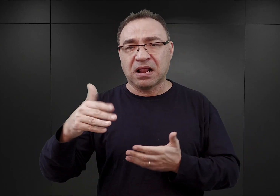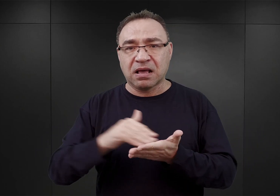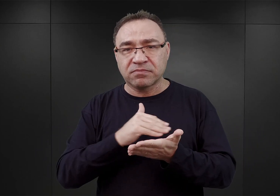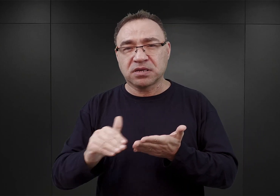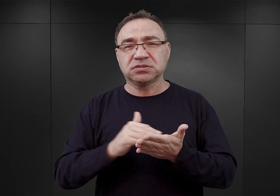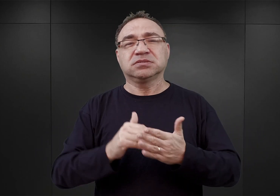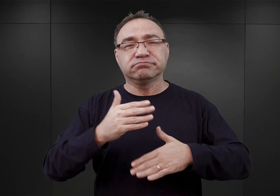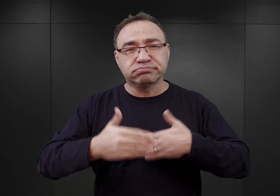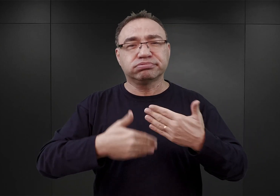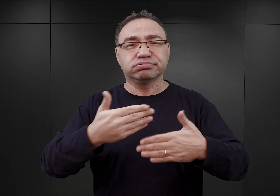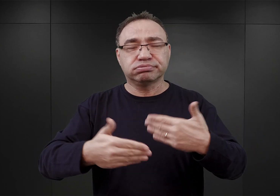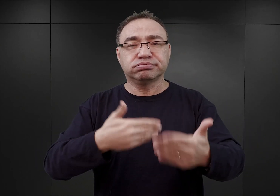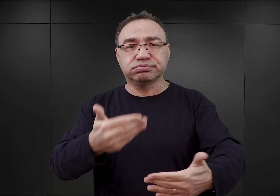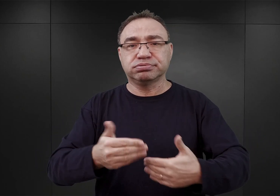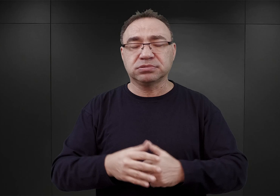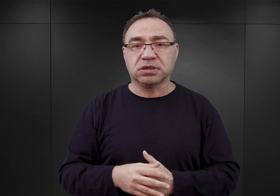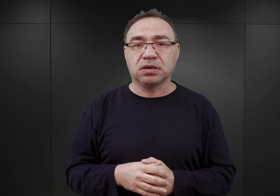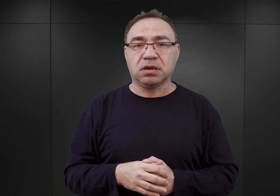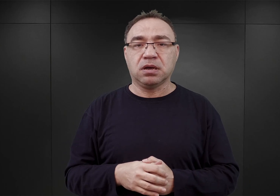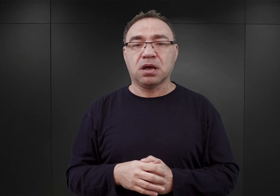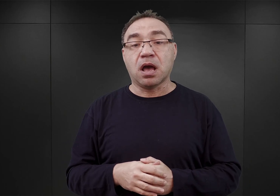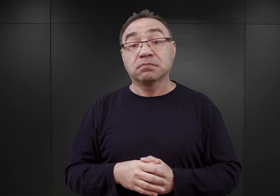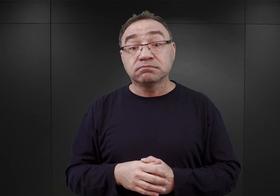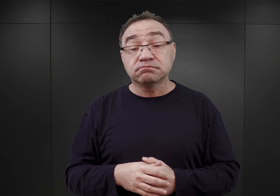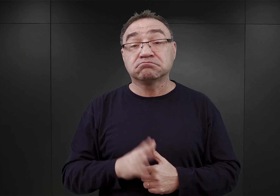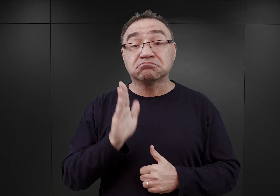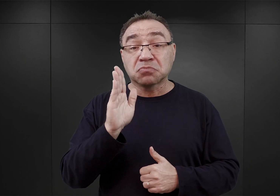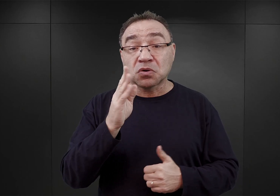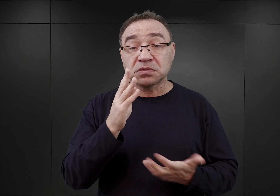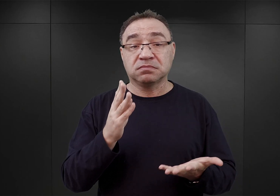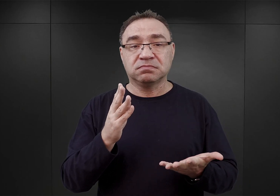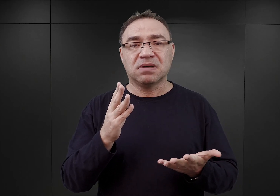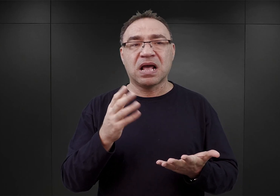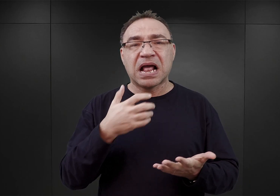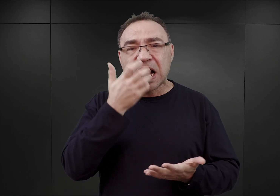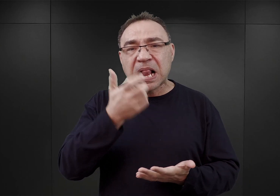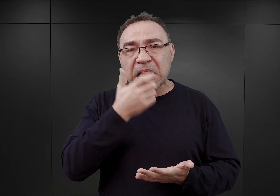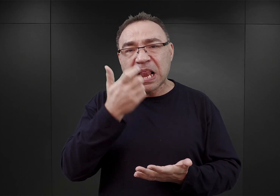Natomiast okazało się, że późnym latem i na początku jesieni